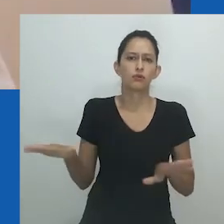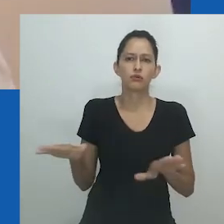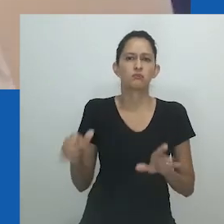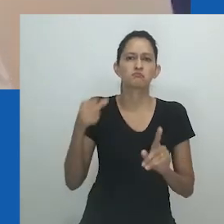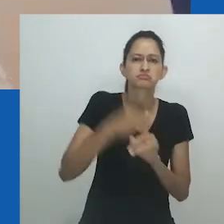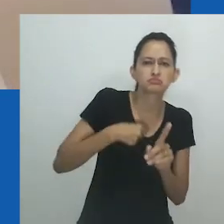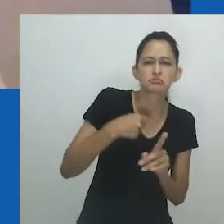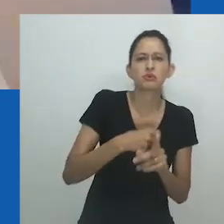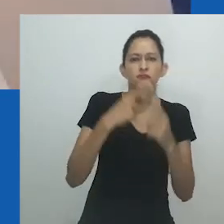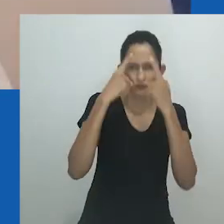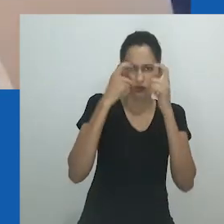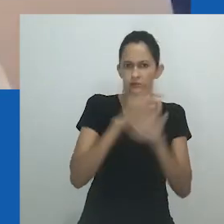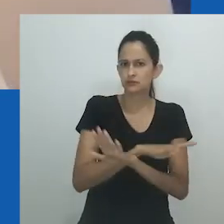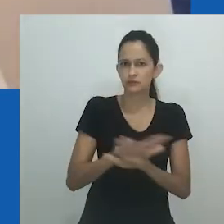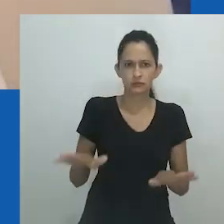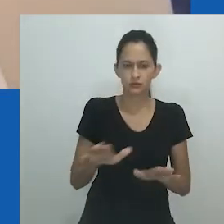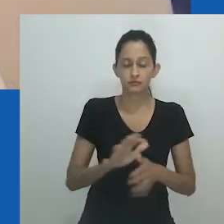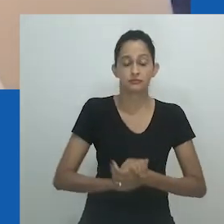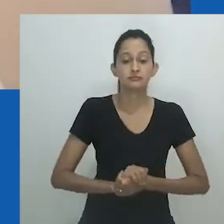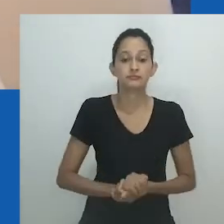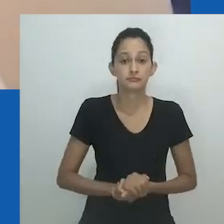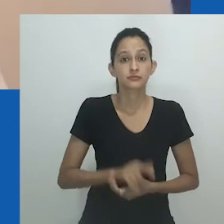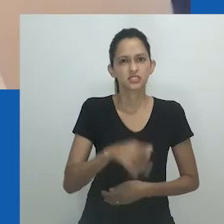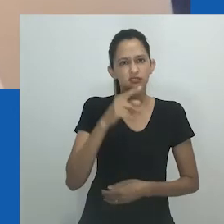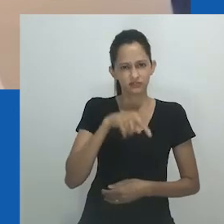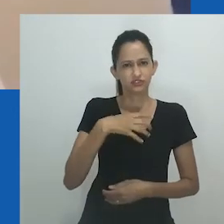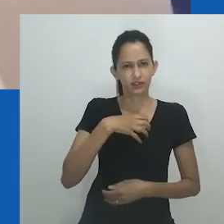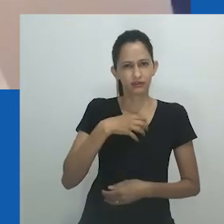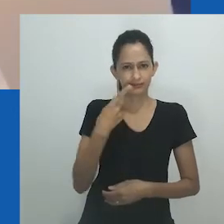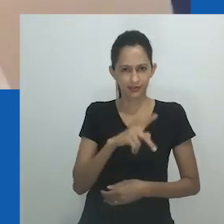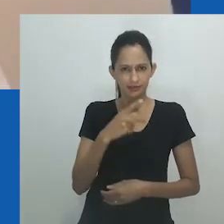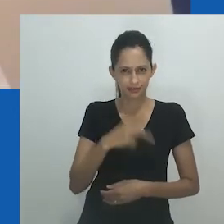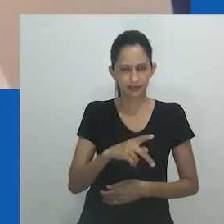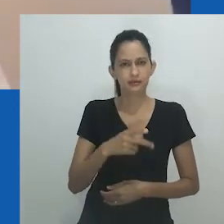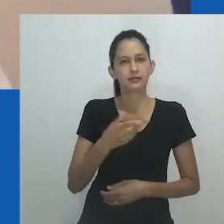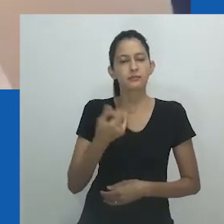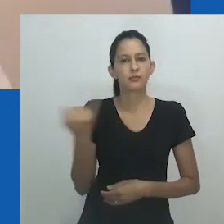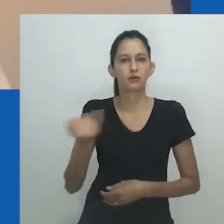Nesse contexto, o termo é usado de forma depreciativa para menosprezar a esposa.